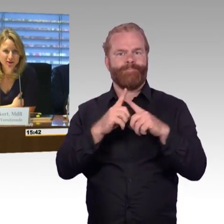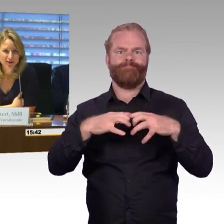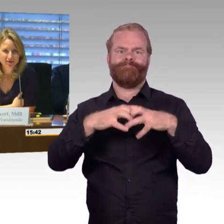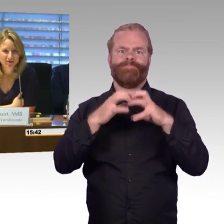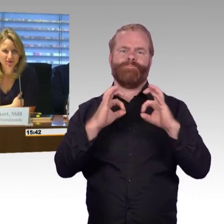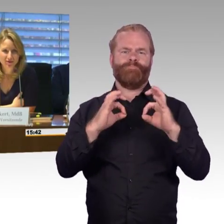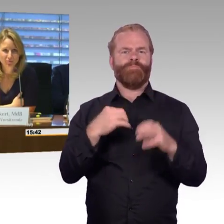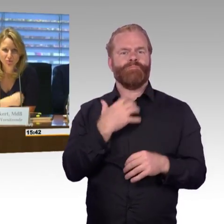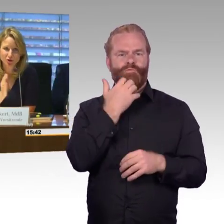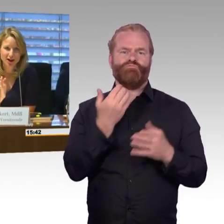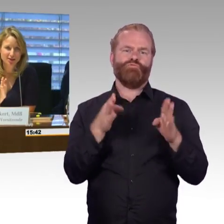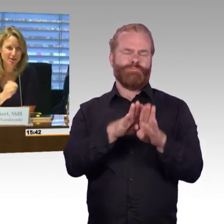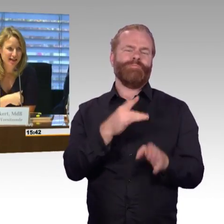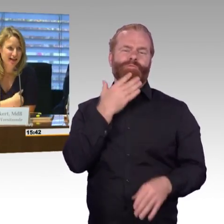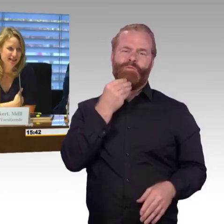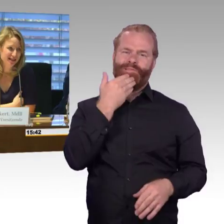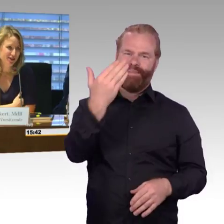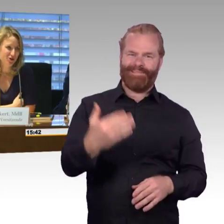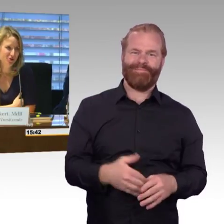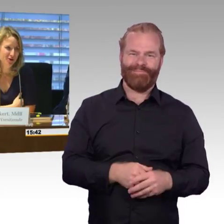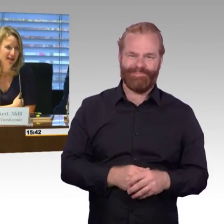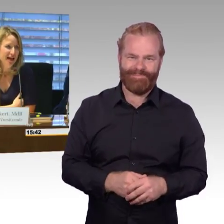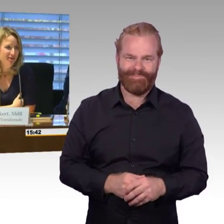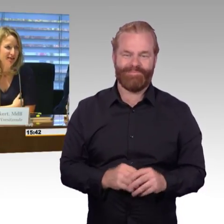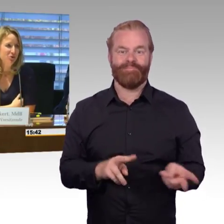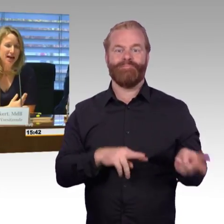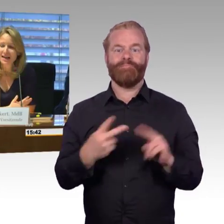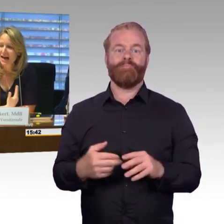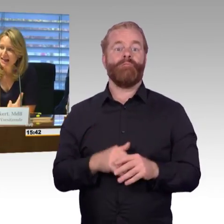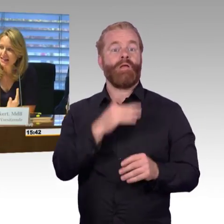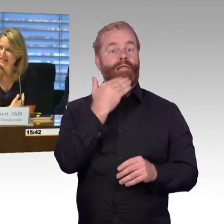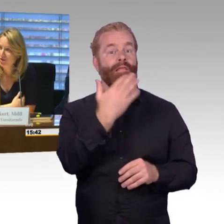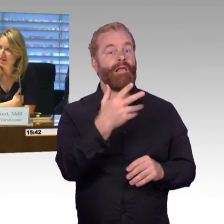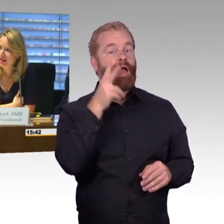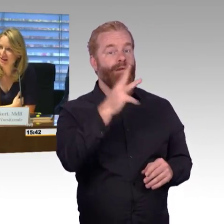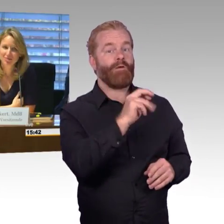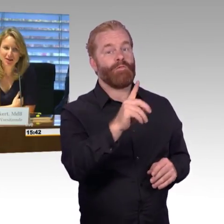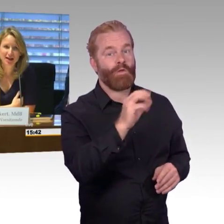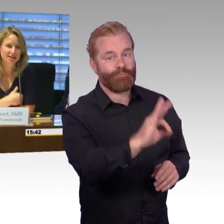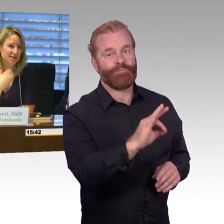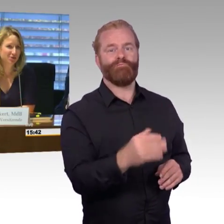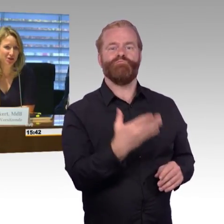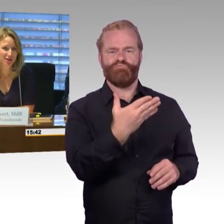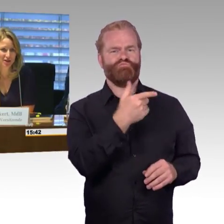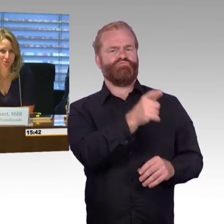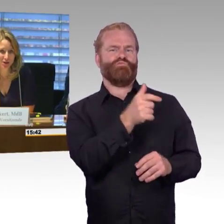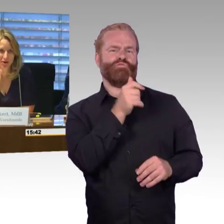möchte gar nichts mehr sagen, dann ist das das Schlusswort. Was uns alle eint hier und da kann ich selbstverständlich, glaube ich,